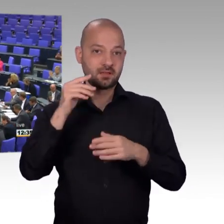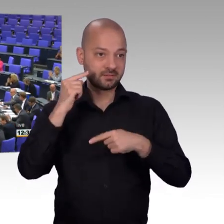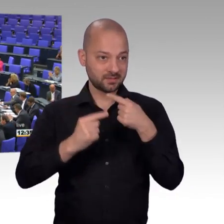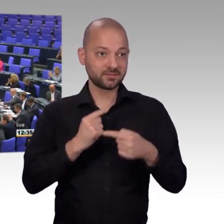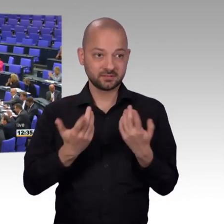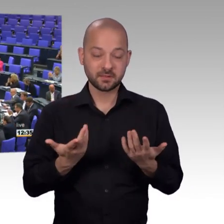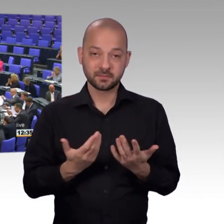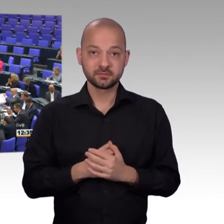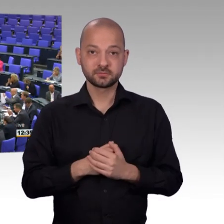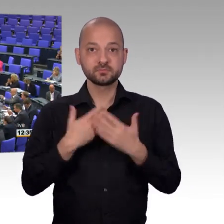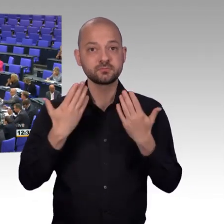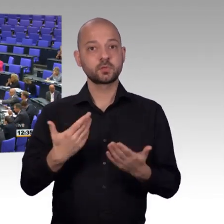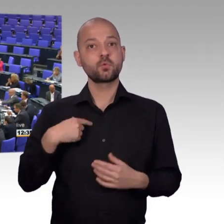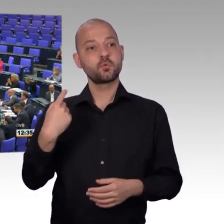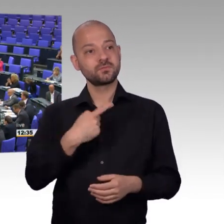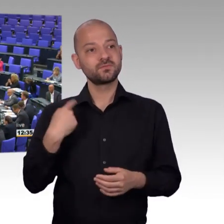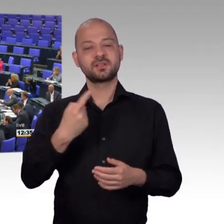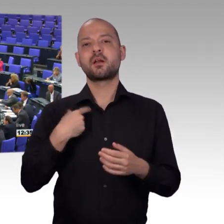[Präsident] Herzlichen Dank Herr Kollege, damit schließe ich die Aussprache.